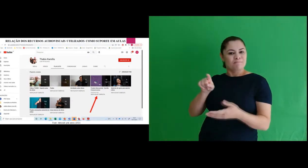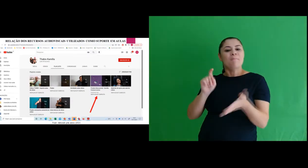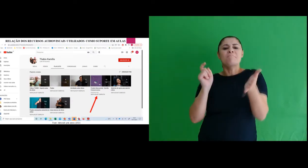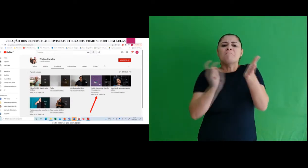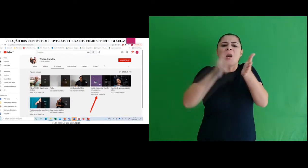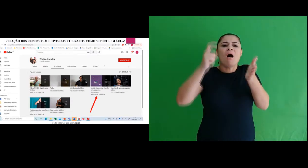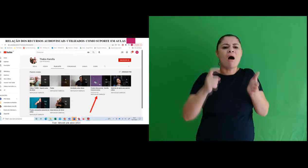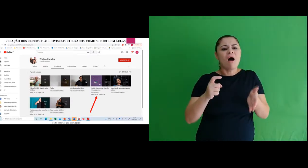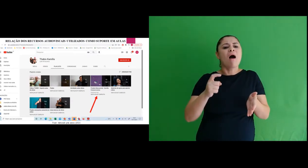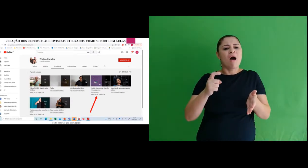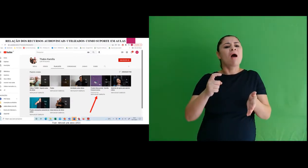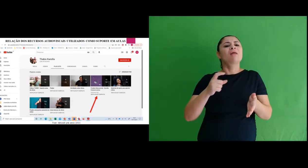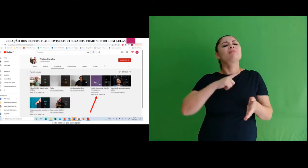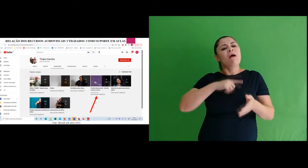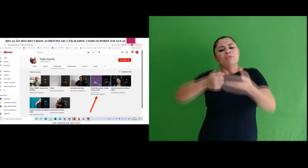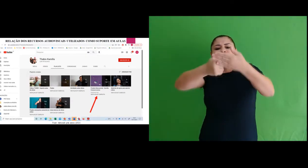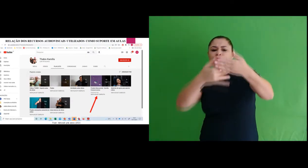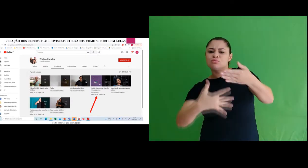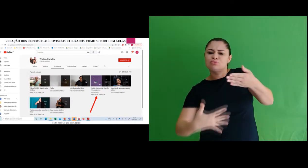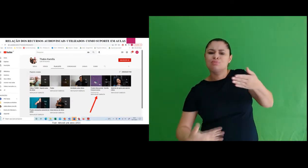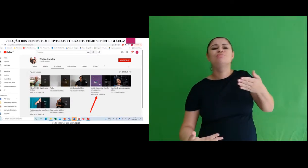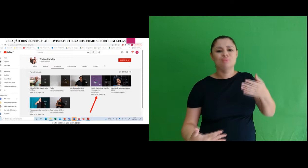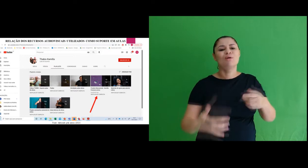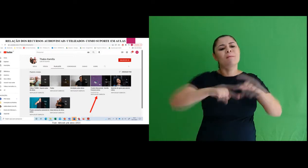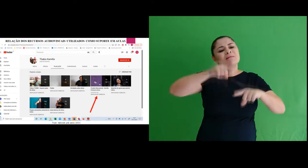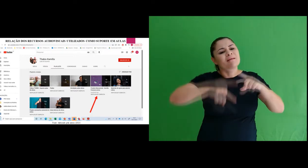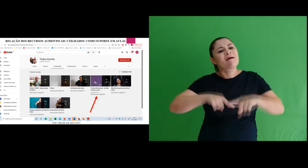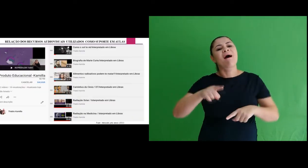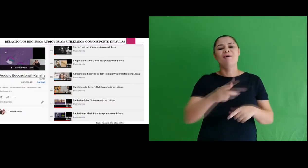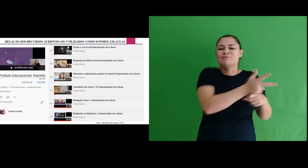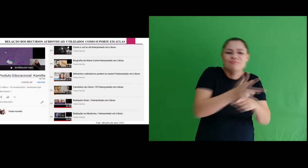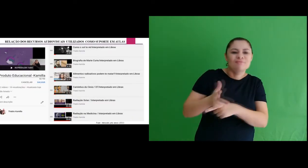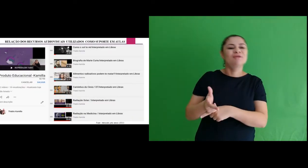Ao clicar nesta pasta terá todos os materiais audiovisuais elaborados,